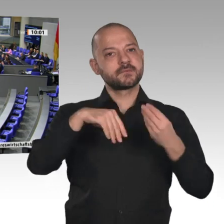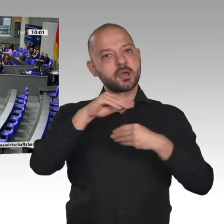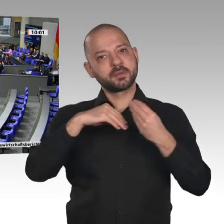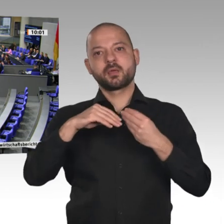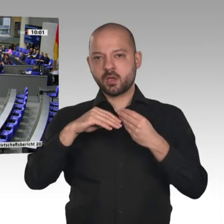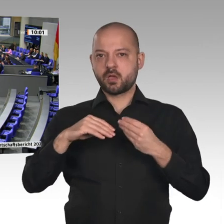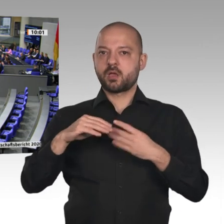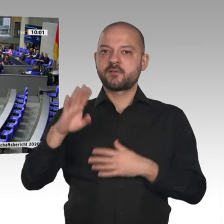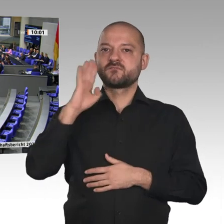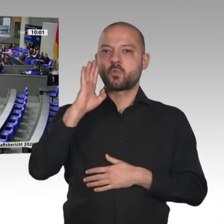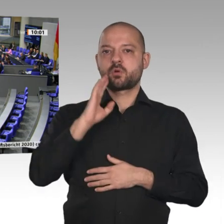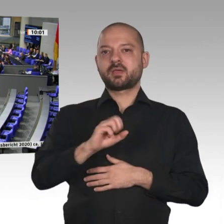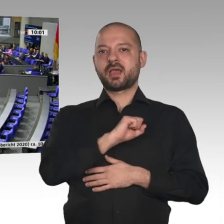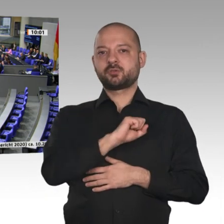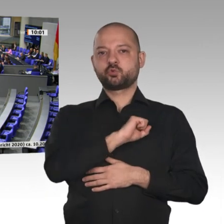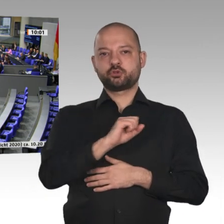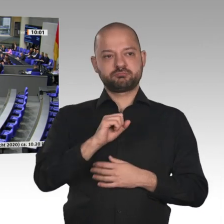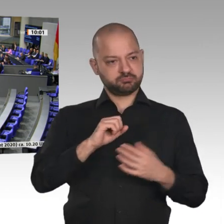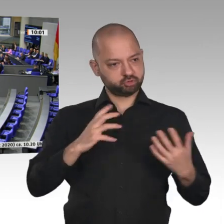Sorgenkind ist aber der Außenbeitrag;